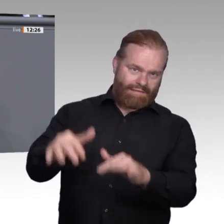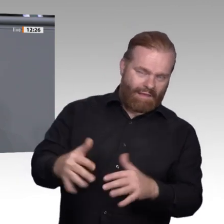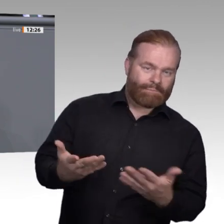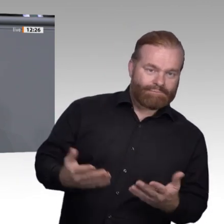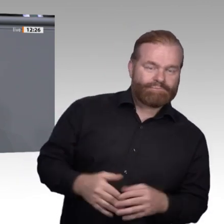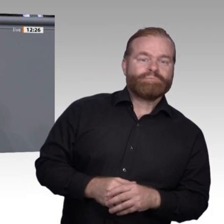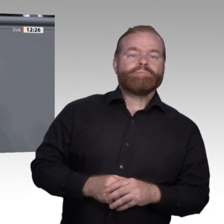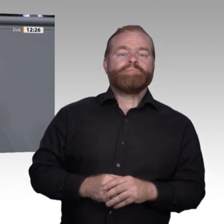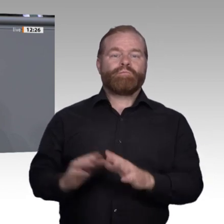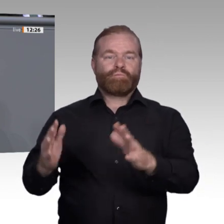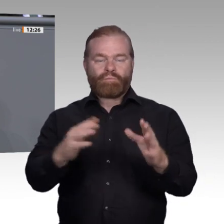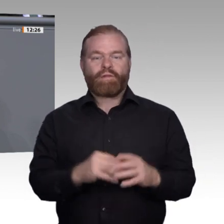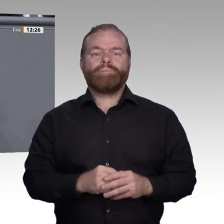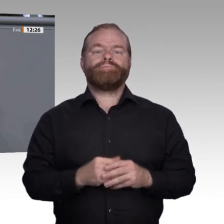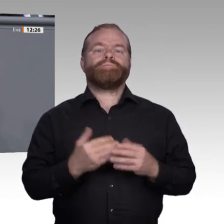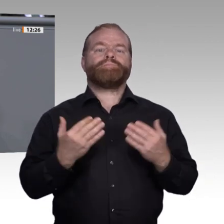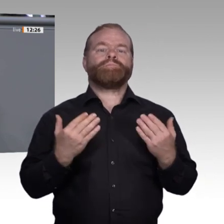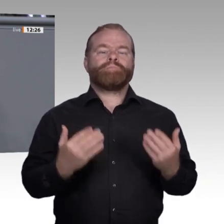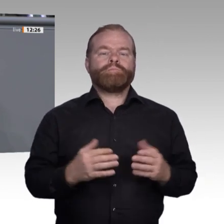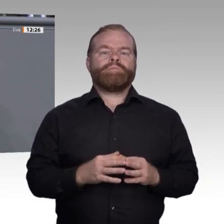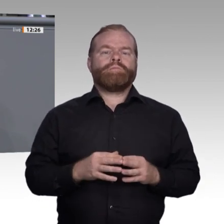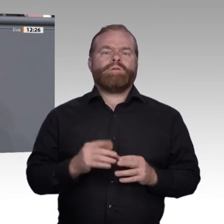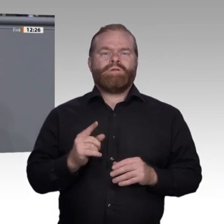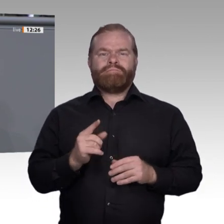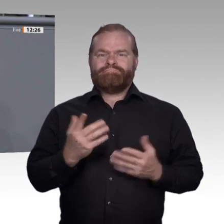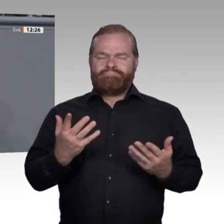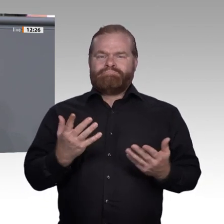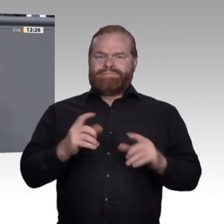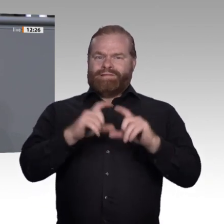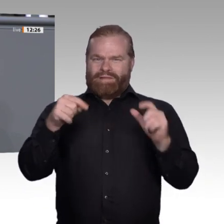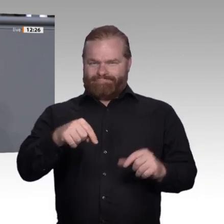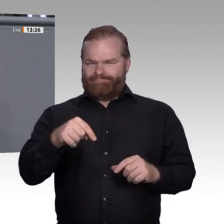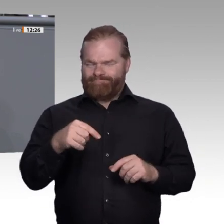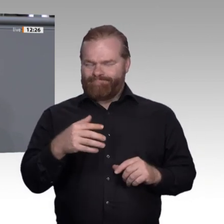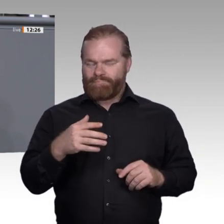sind die Stichworte. Als Gewerkschafterin weiß ich, dass viele Kolleginnen und Kollegen